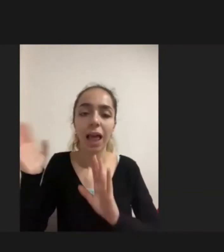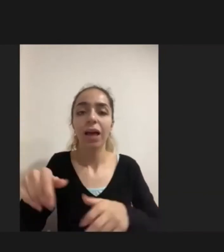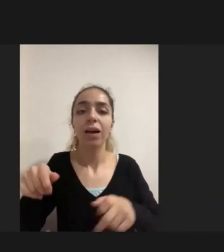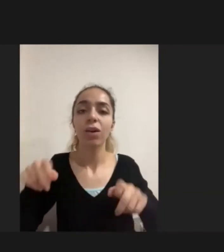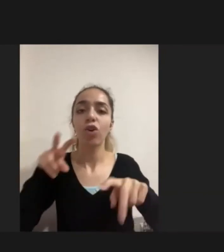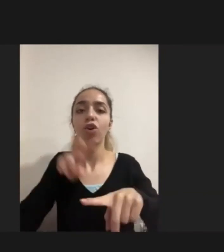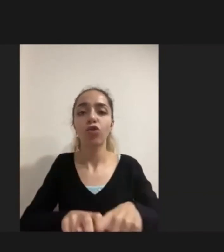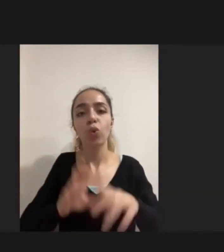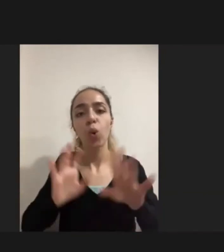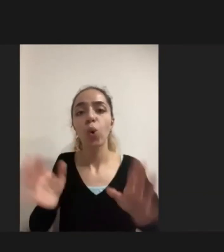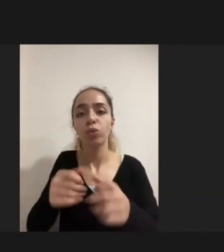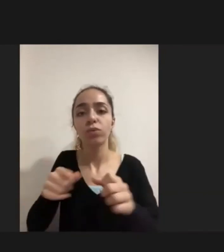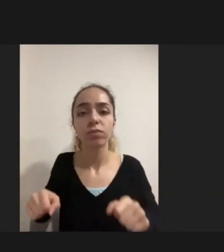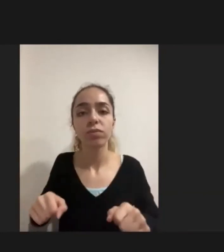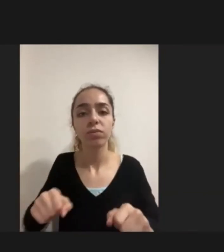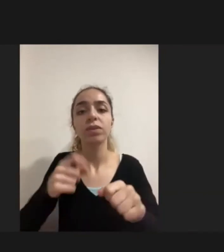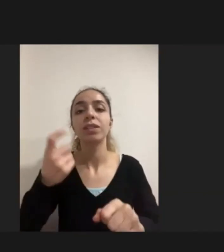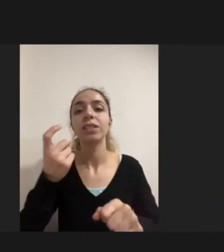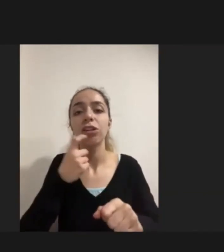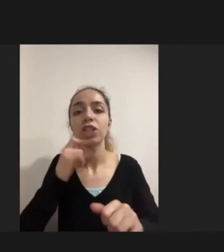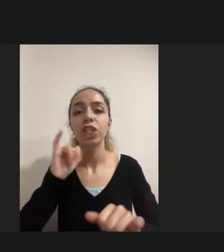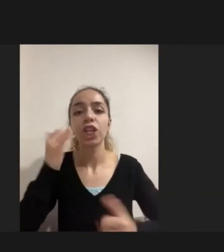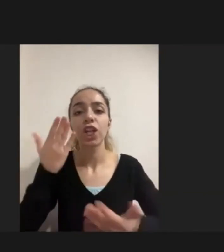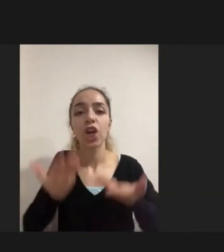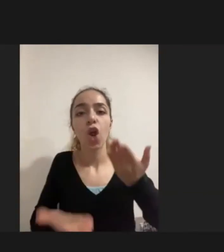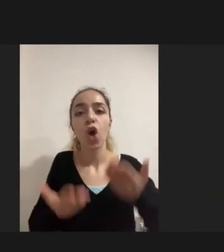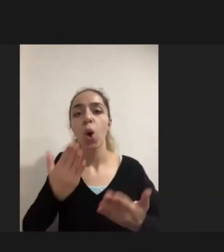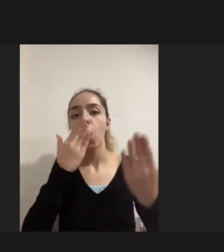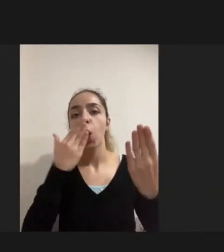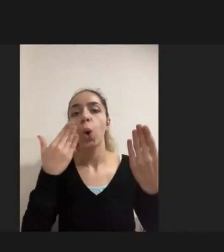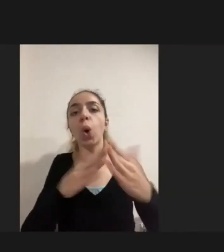Ne yazık ki yaşına kilosuna uygun olmayan daha çok çocuk için kullanılabilecek sandalye gelmiş